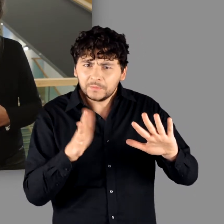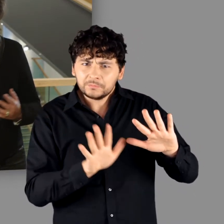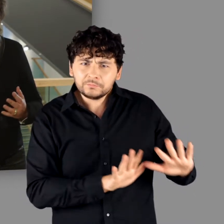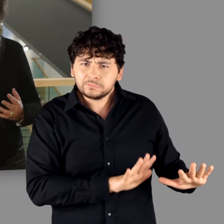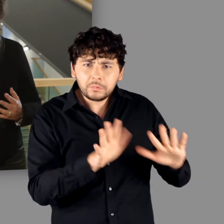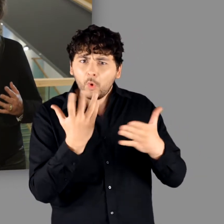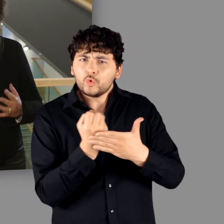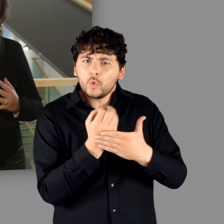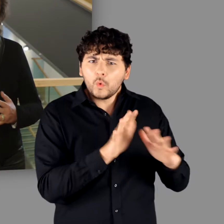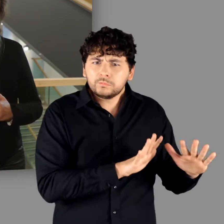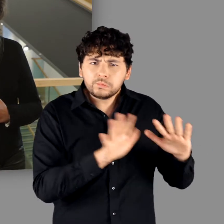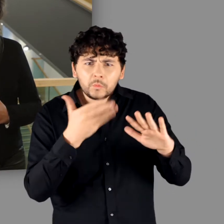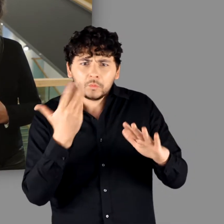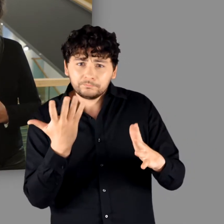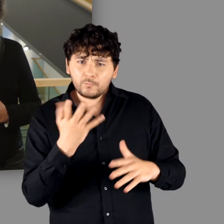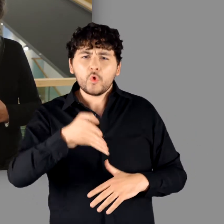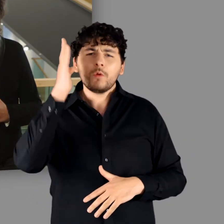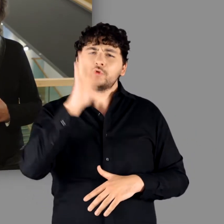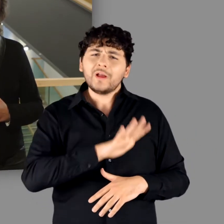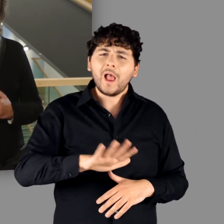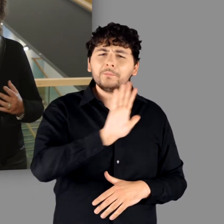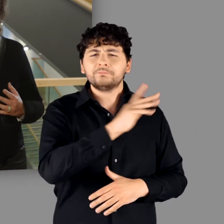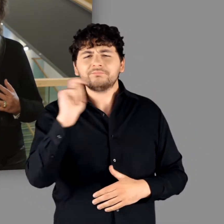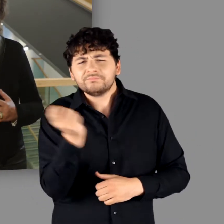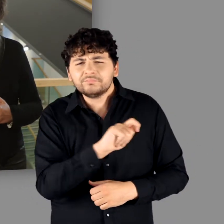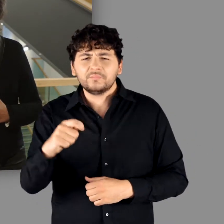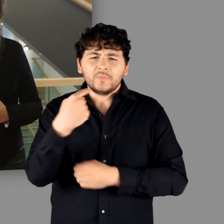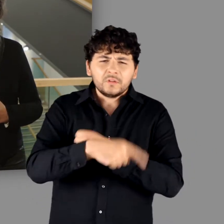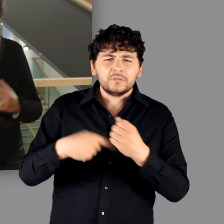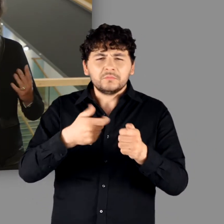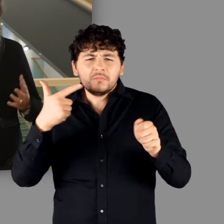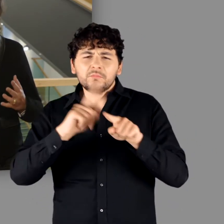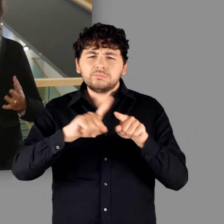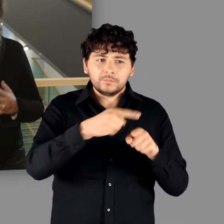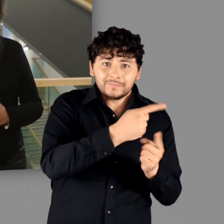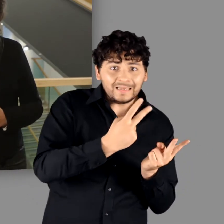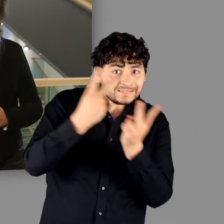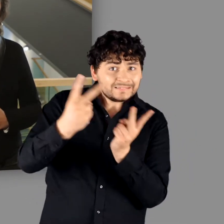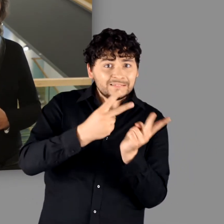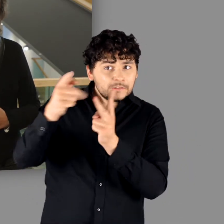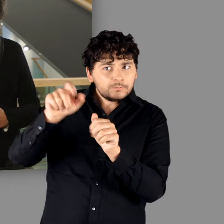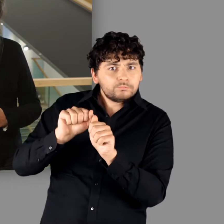und dies, obwohl selbst römische Waffen in großer Zahl über den Rhein in die Region gelangten